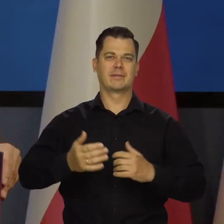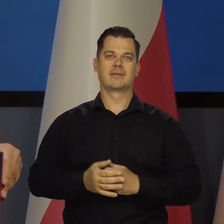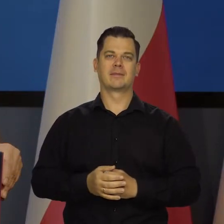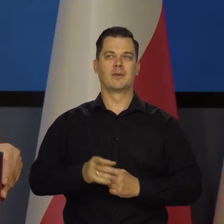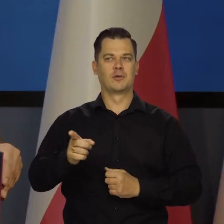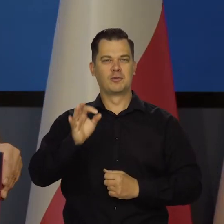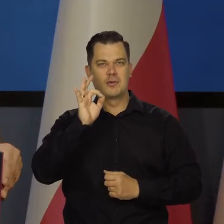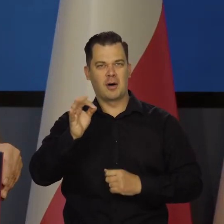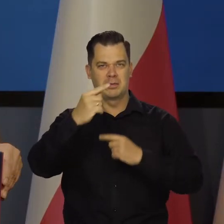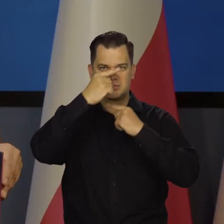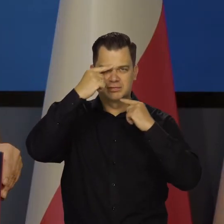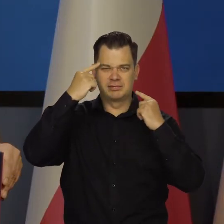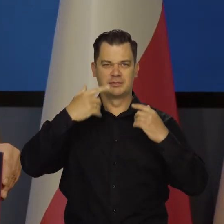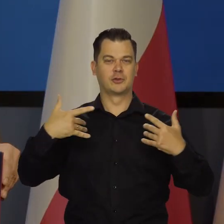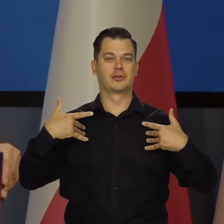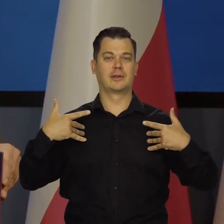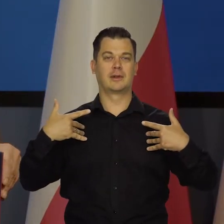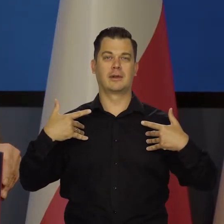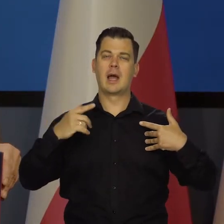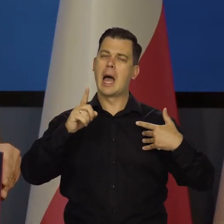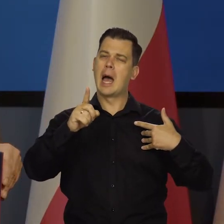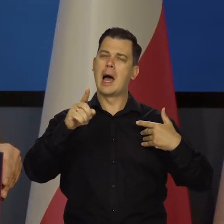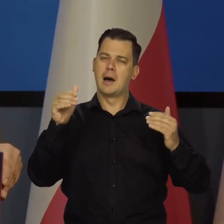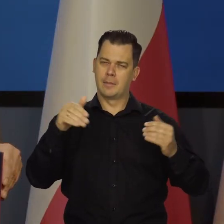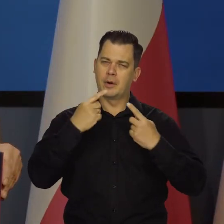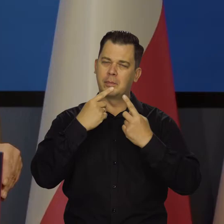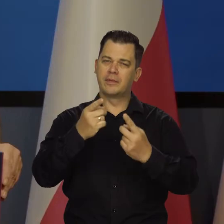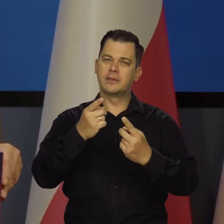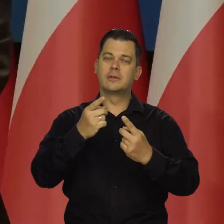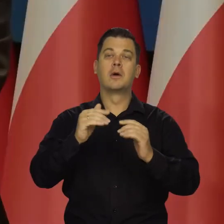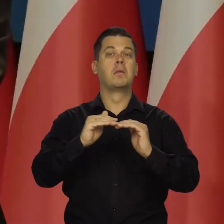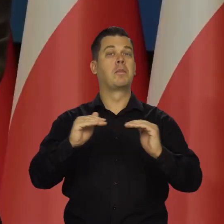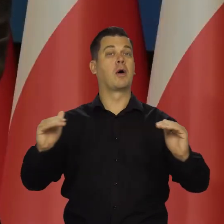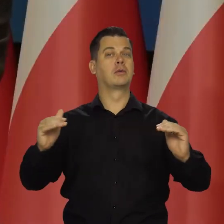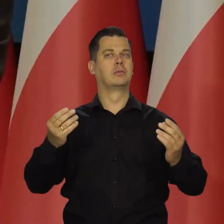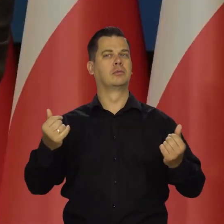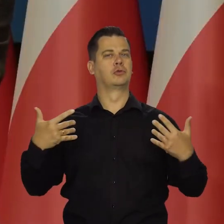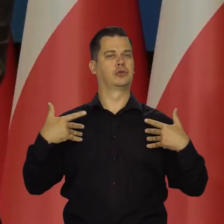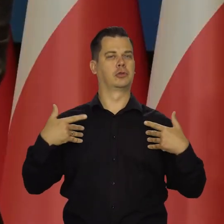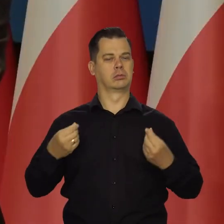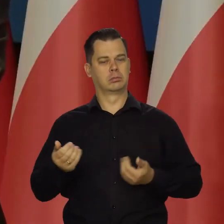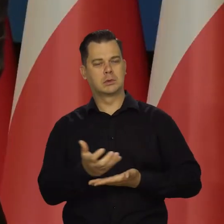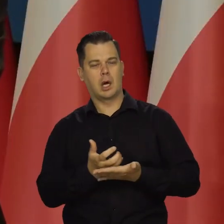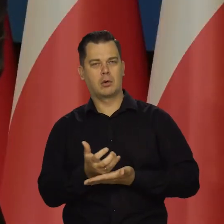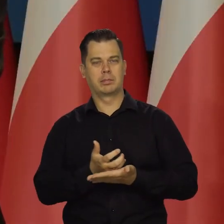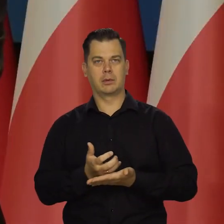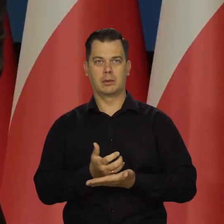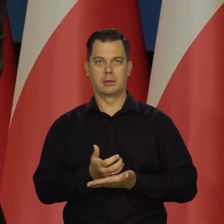w dobrobycie, żyje i tak dalej. Ale odwołam się do poziomu życia. Jeśli zrezygnujemy ze złotego,